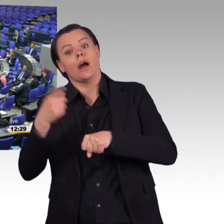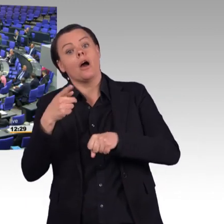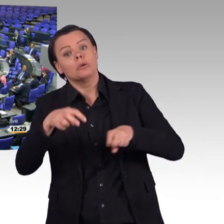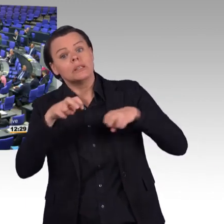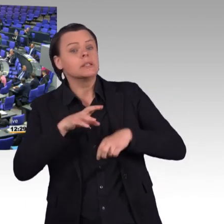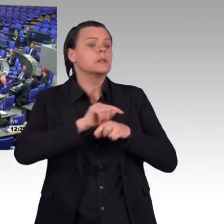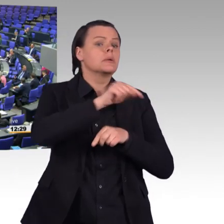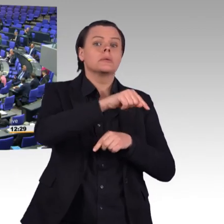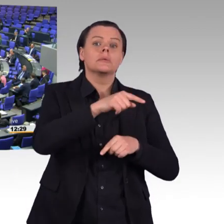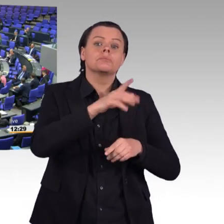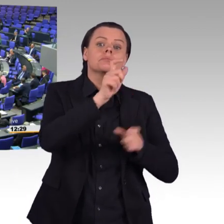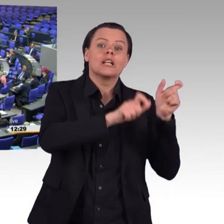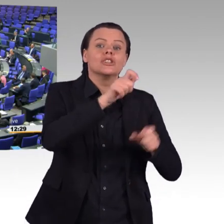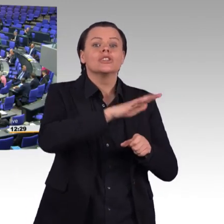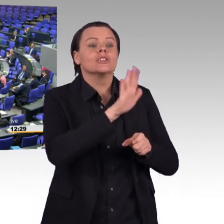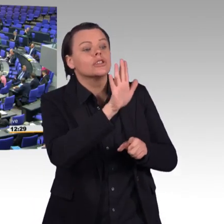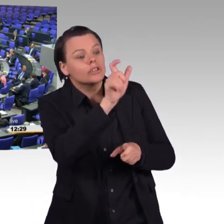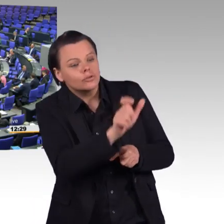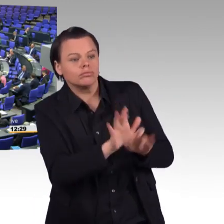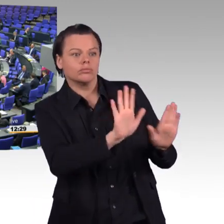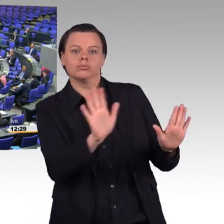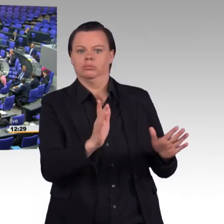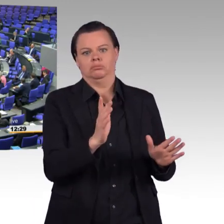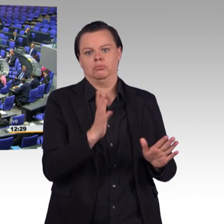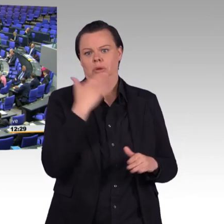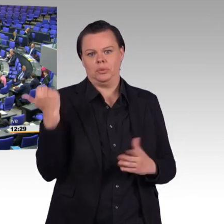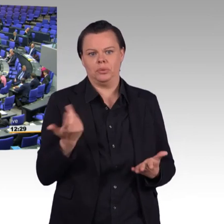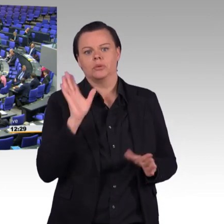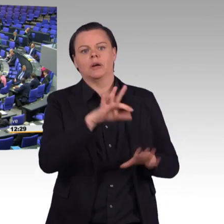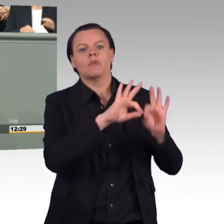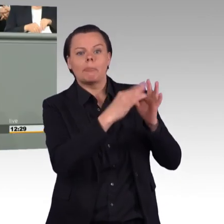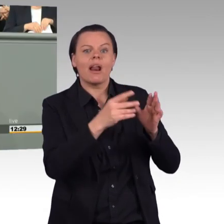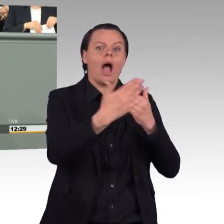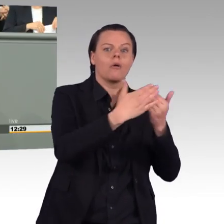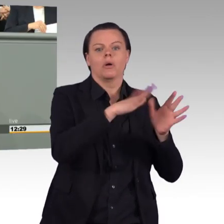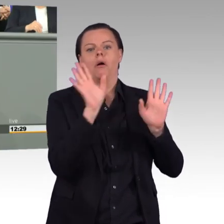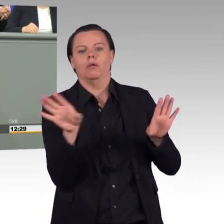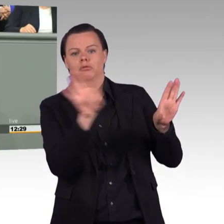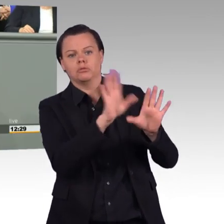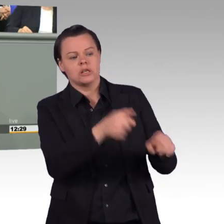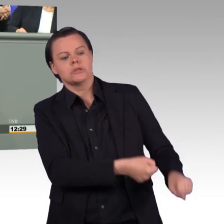Und deswegen muss es beim Thema Soldatenarbeitszeitverordnung darum gehen, dass wir lebens- und praxisnahe Lösungen finden.